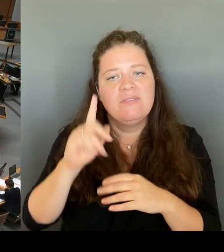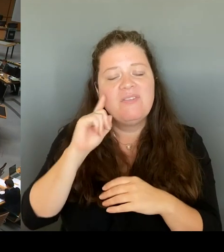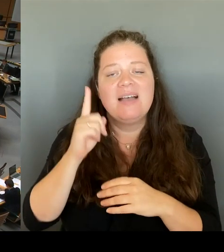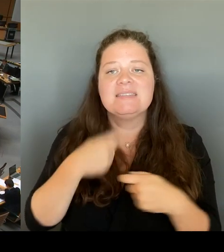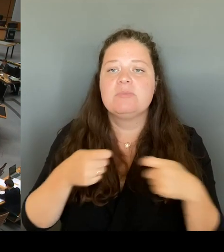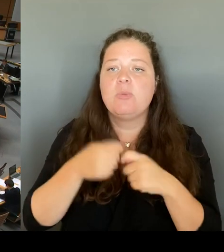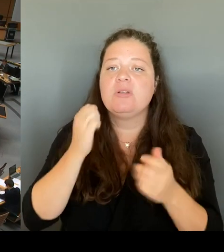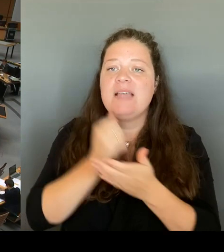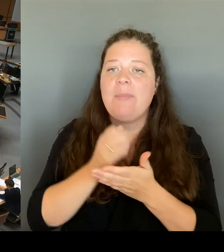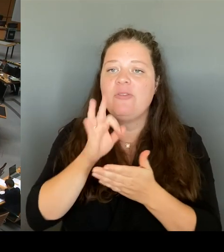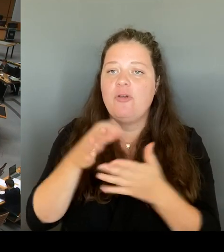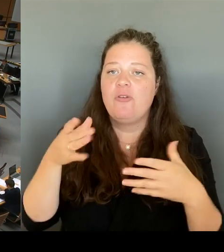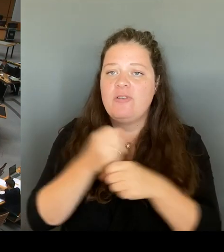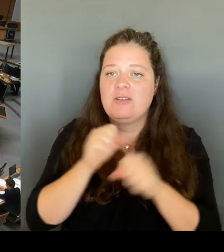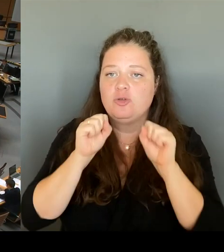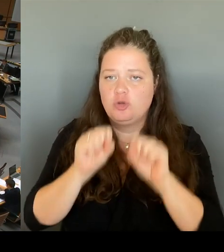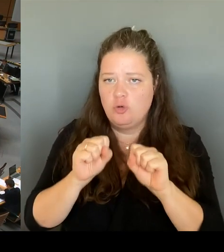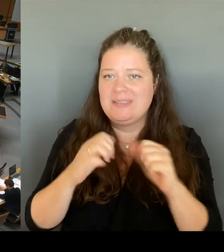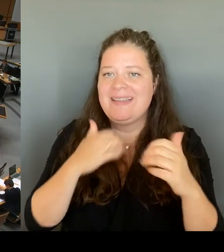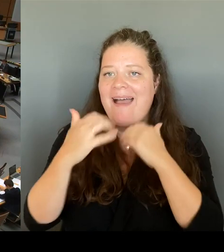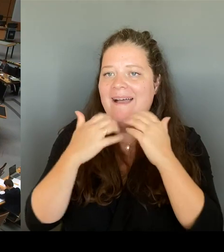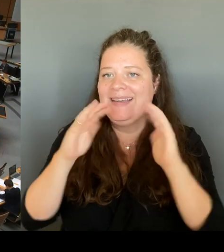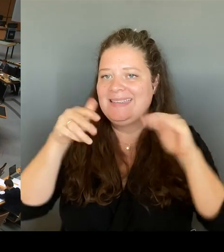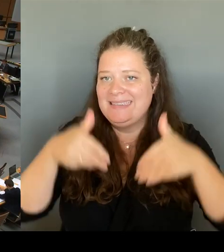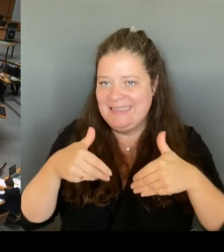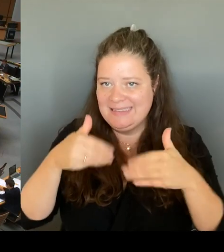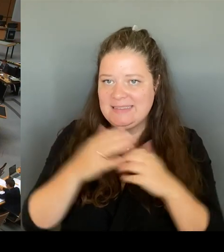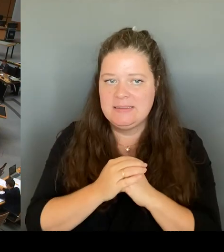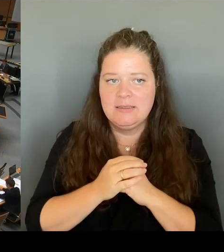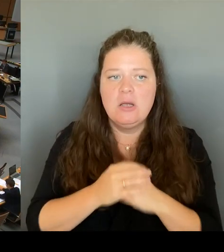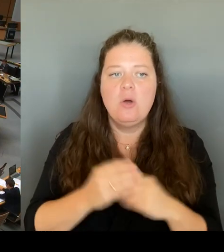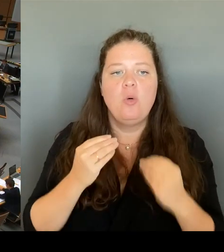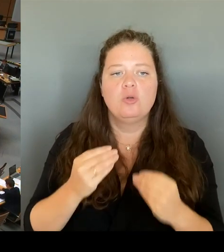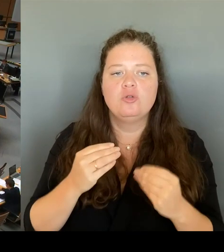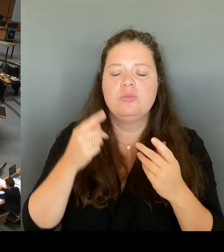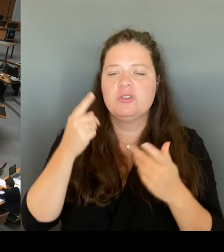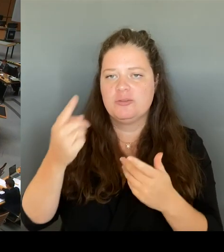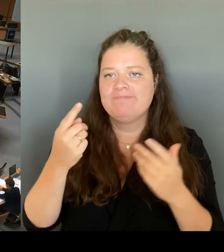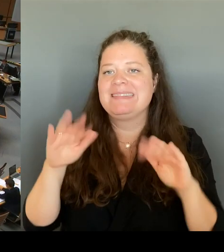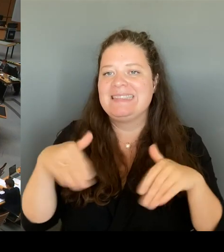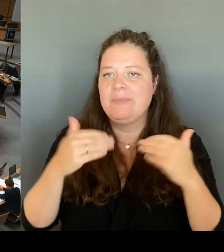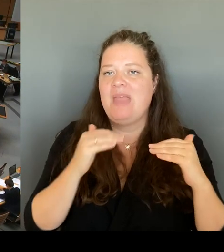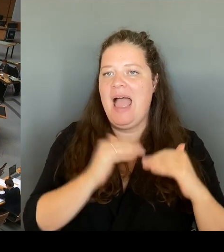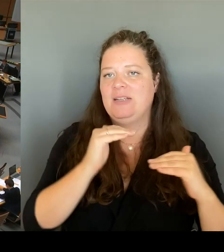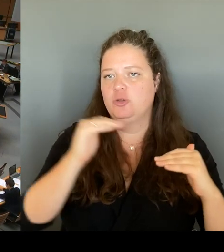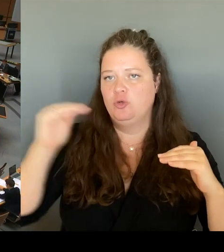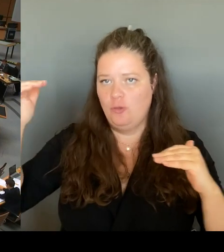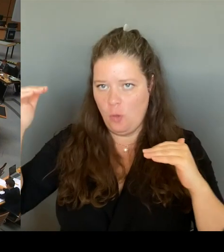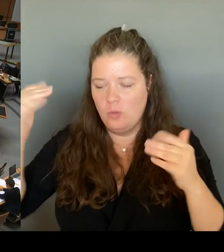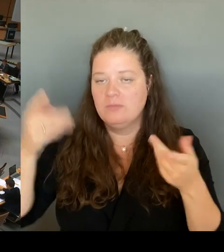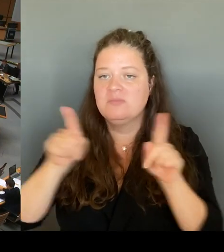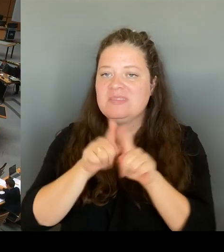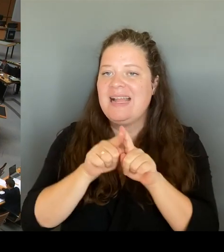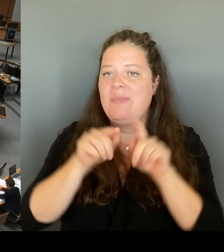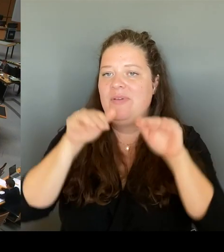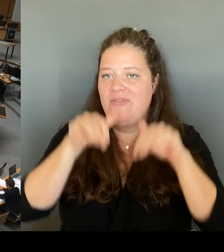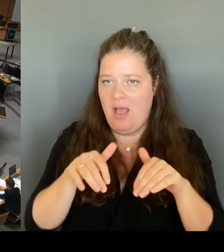dort eingestuft. Und das betrifft auch diesen Fall, so dass ich Ihnen leider aus Sicherheitsgründen diesbezüglich keine Angaben machen kann. Herzlichen Dank.